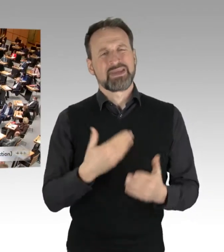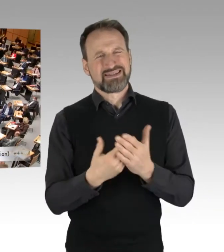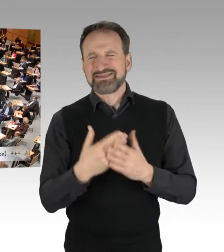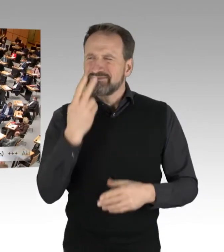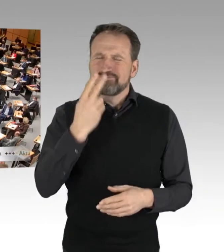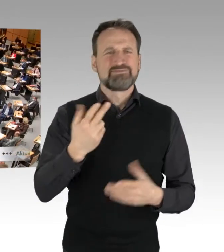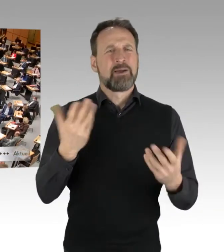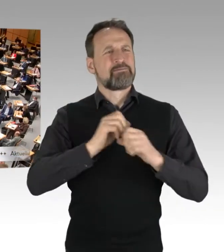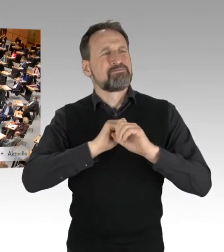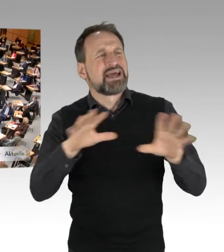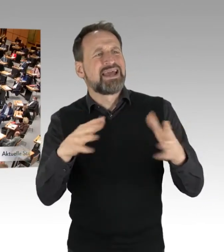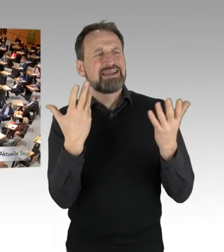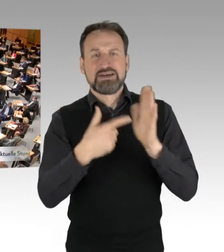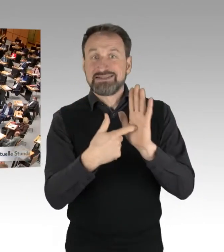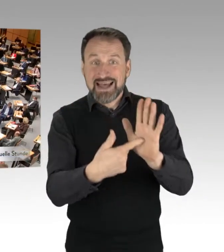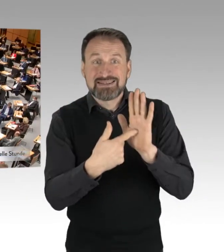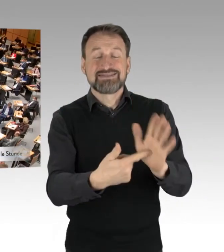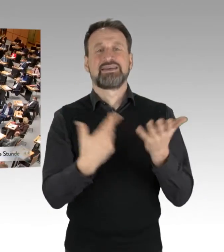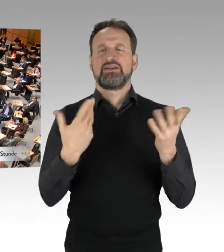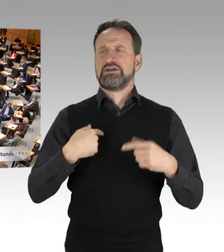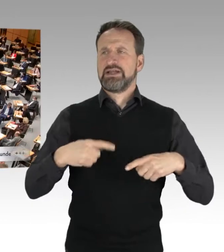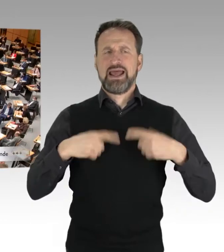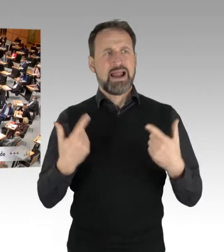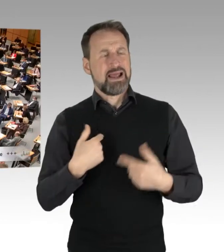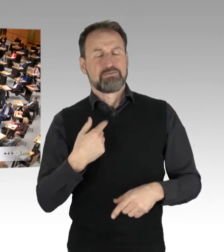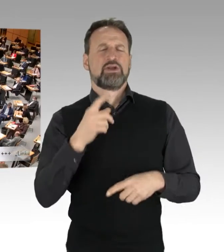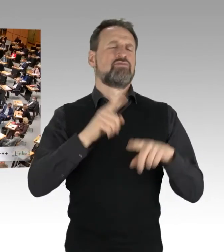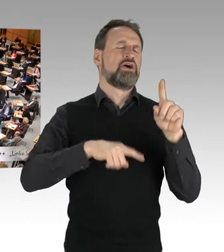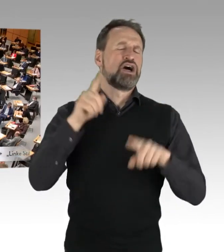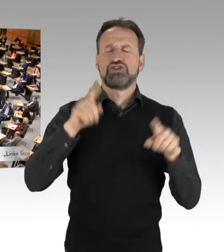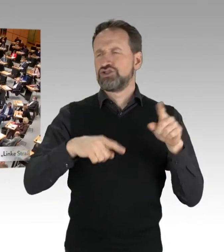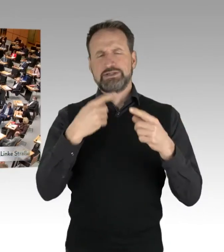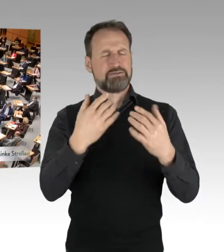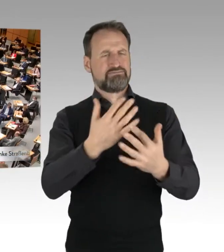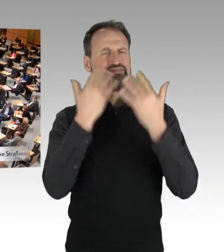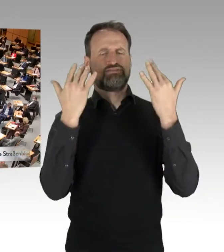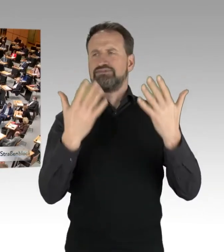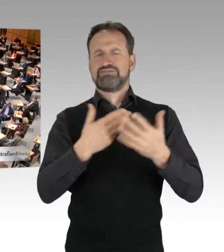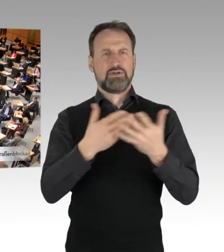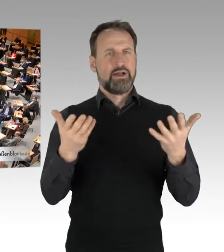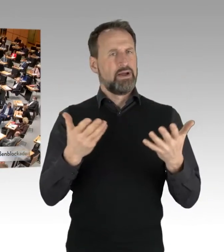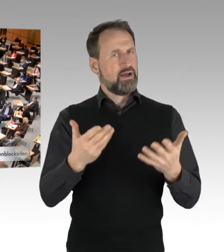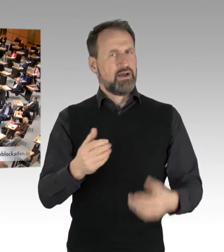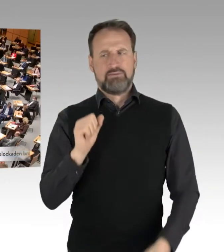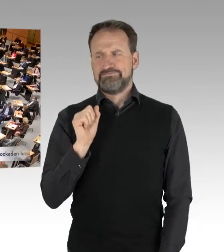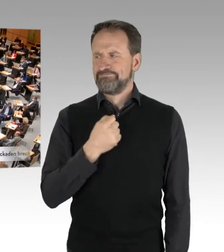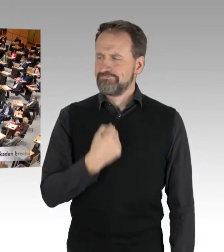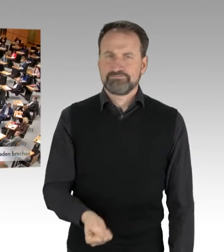was man auf unterschiedlichen Kanälen erleben kann, ist, sage ich mal, unsäglich, unerträglich und unverhältnismäßig.